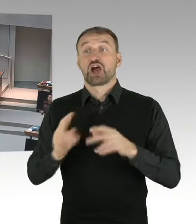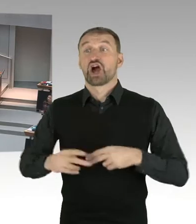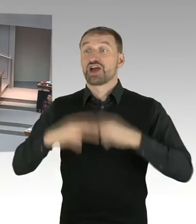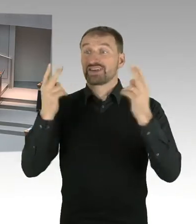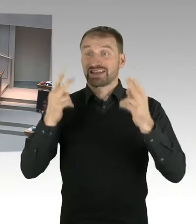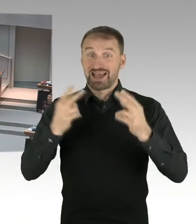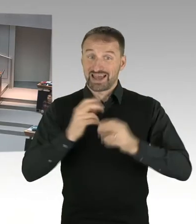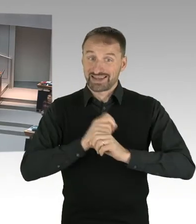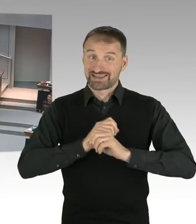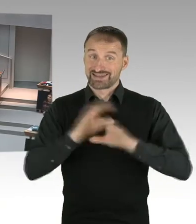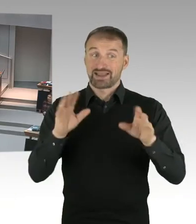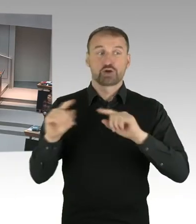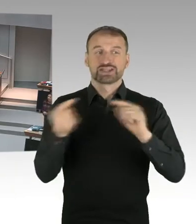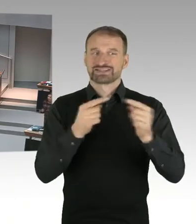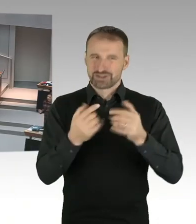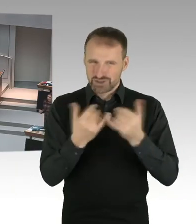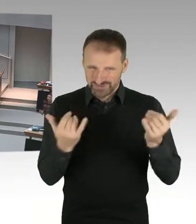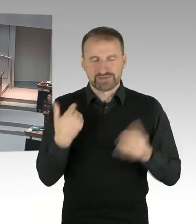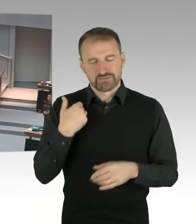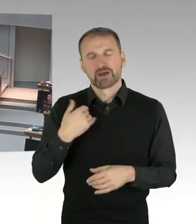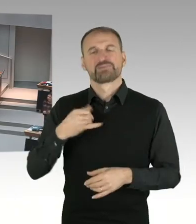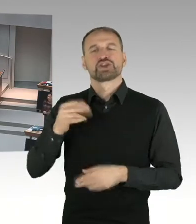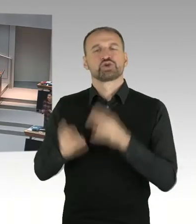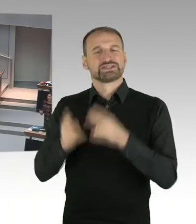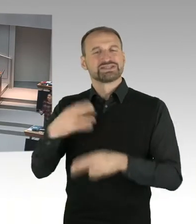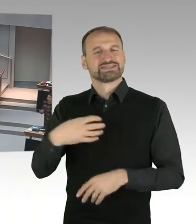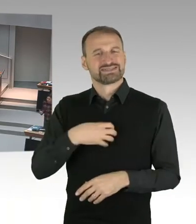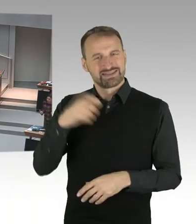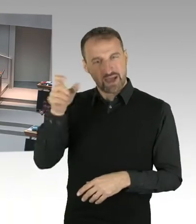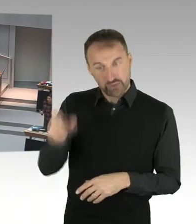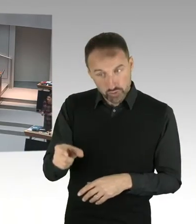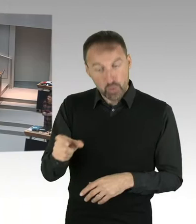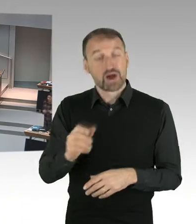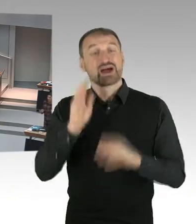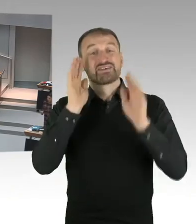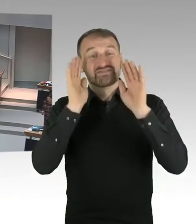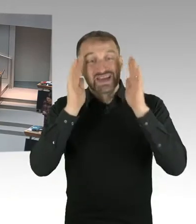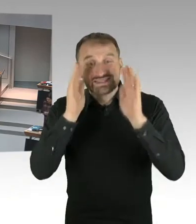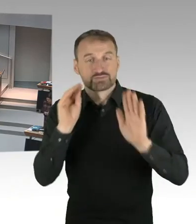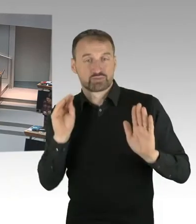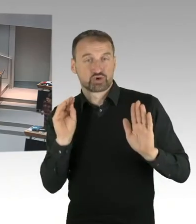Das sage ich hier auch ganz klar. (Beifall) Und Frau Ates hat darauf-, Frau Ates hat darauf reagiert.